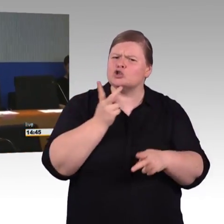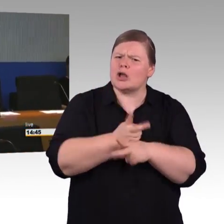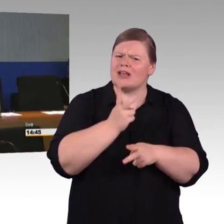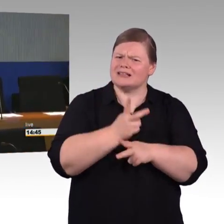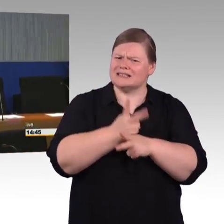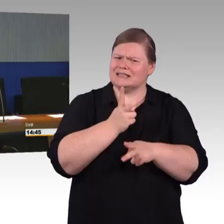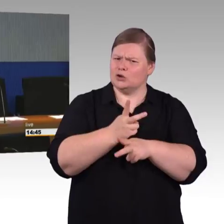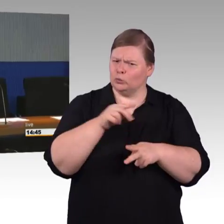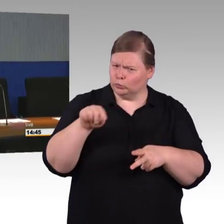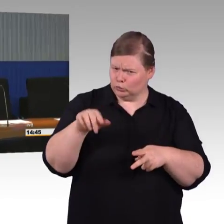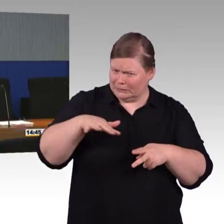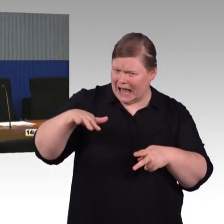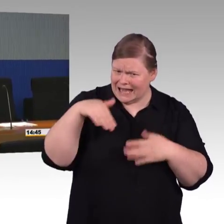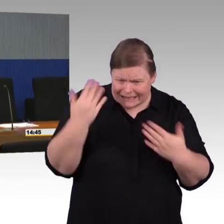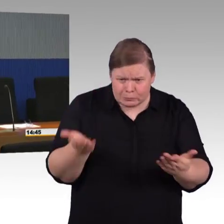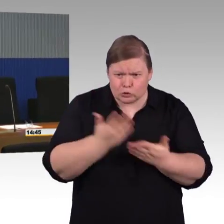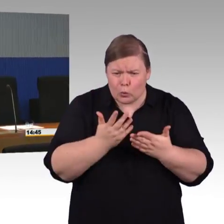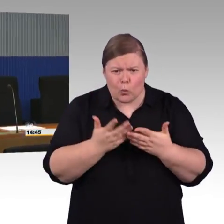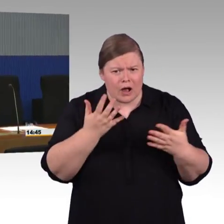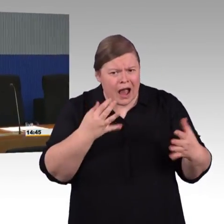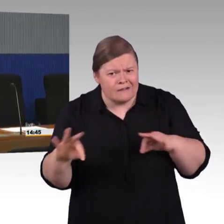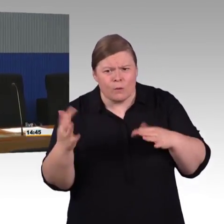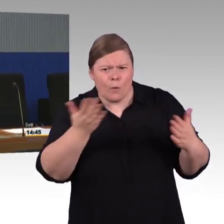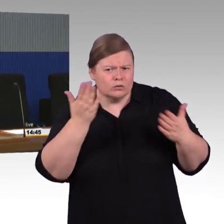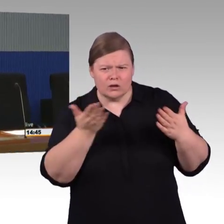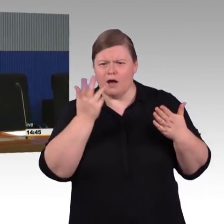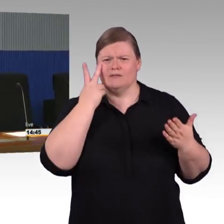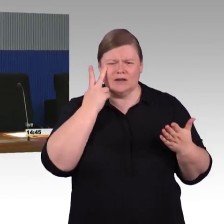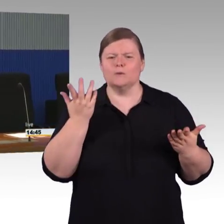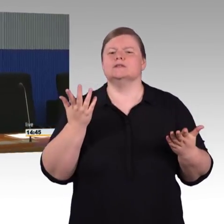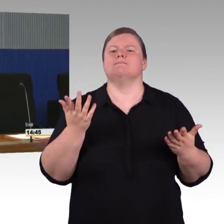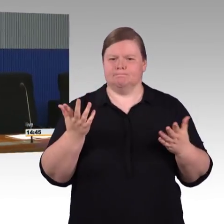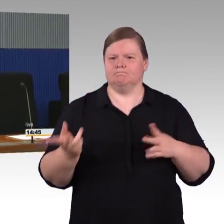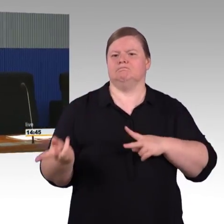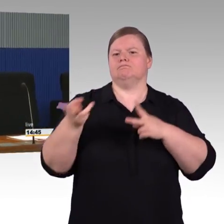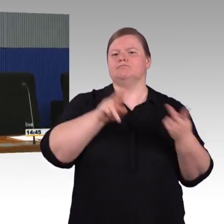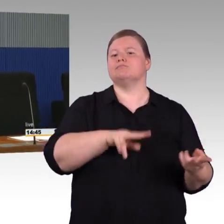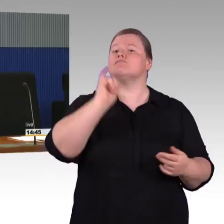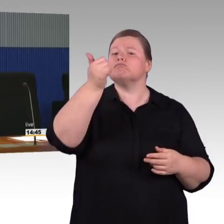zur Interoperabilität im Eisenbahnverkehr beziehungsweise zur Barrierefreiheit, die gibt uns sehr klare Vorgaben,